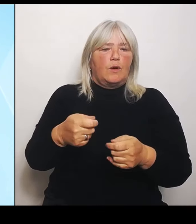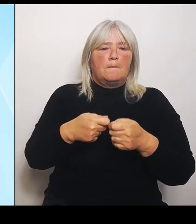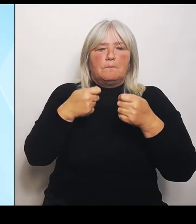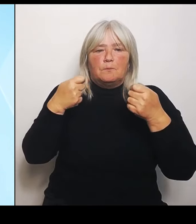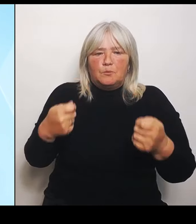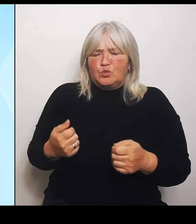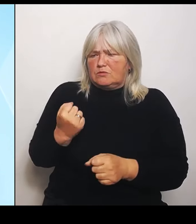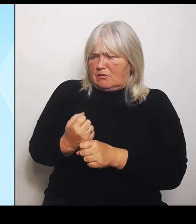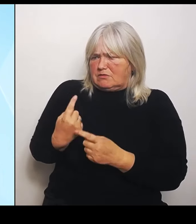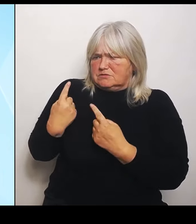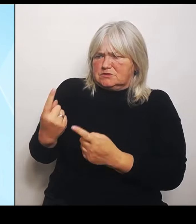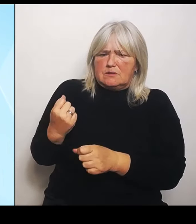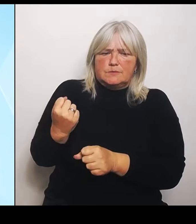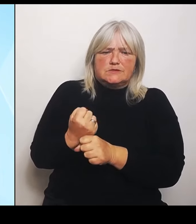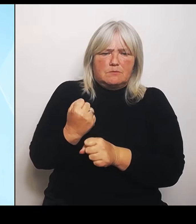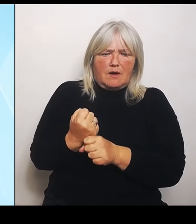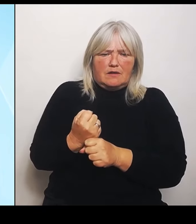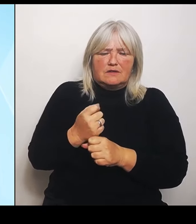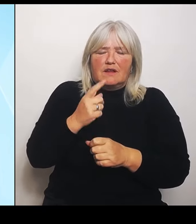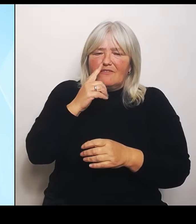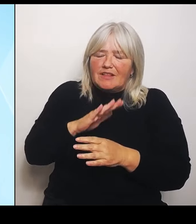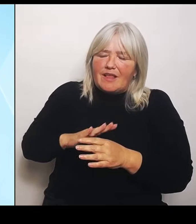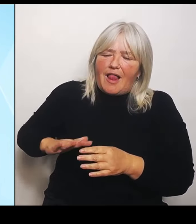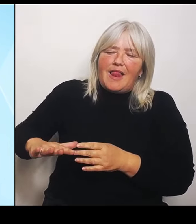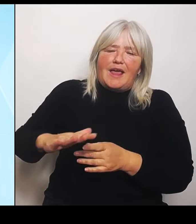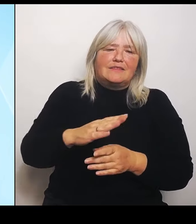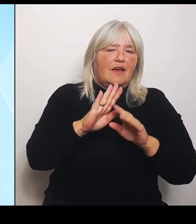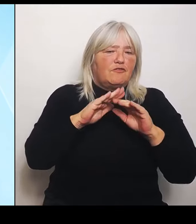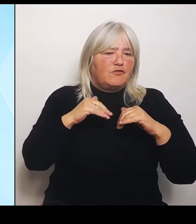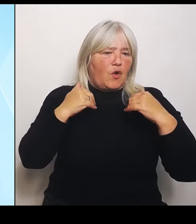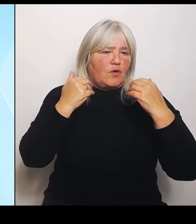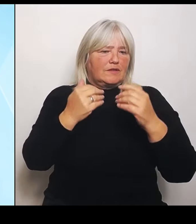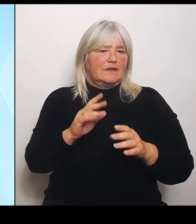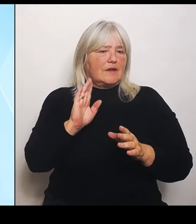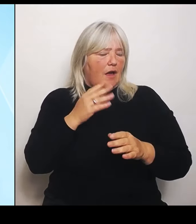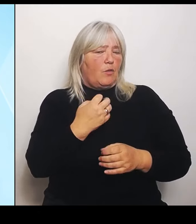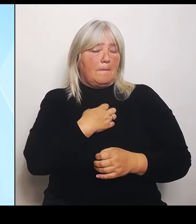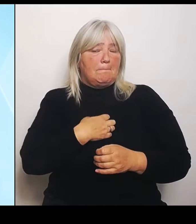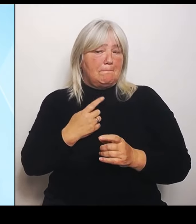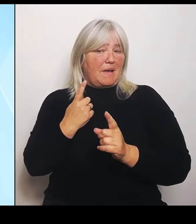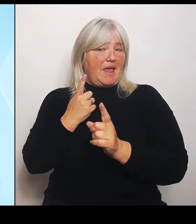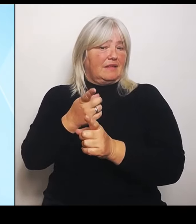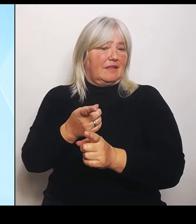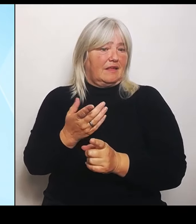sich auch Bayern gegenüber freundlich verhalten würde. Tut er aber nicht. Deshalb werden wir das über eine